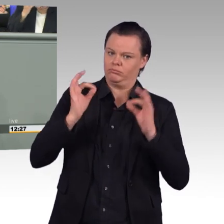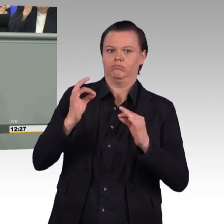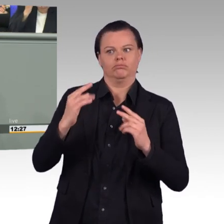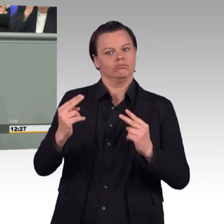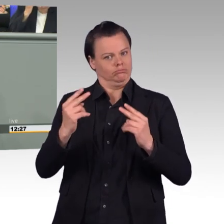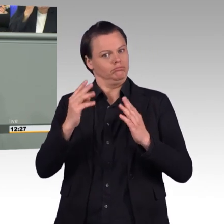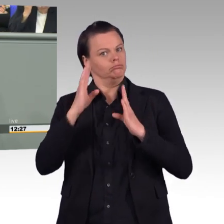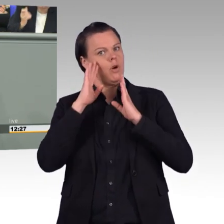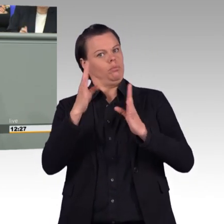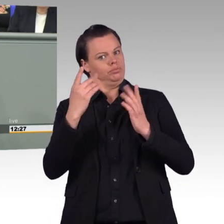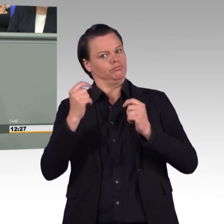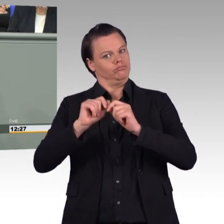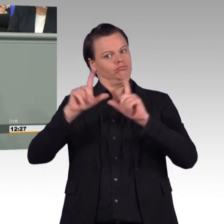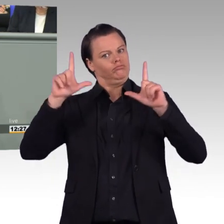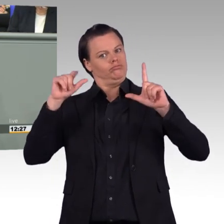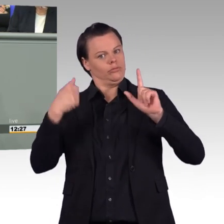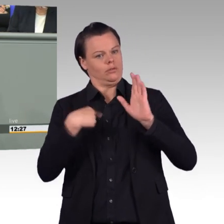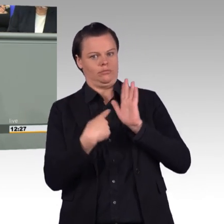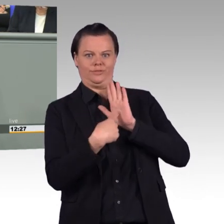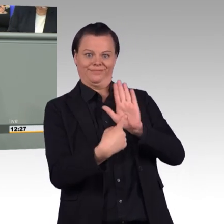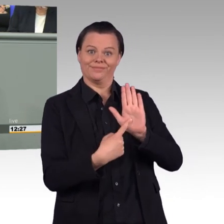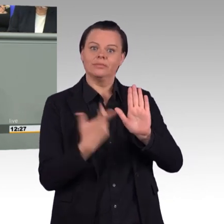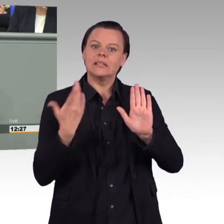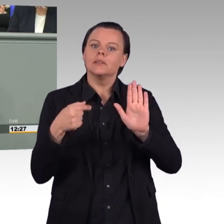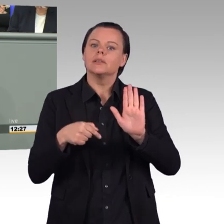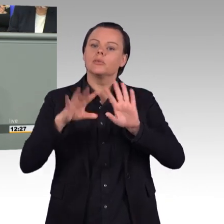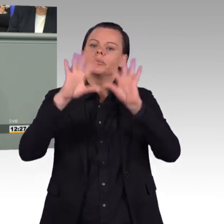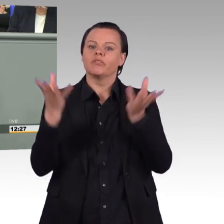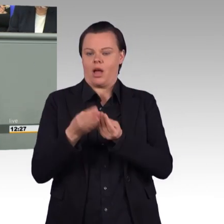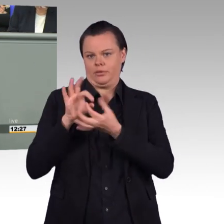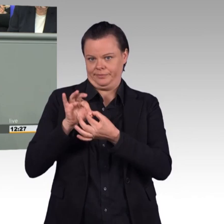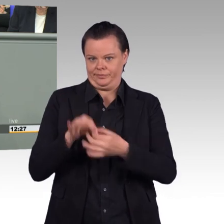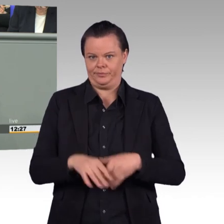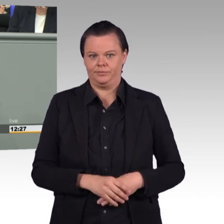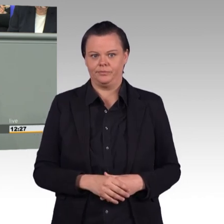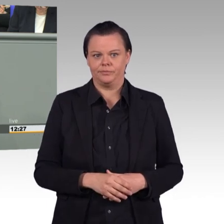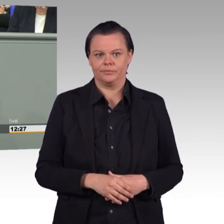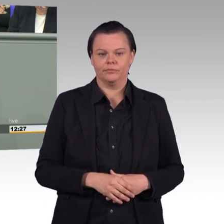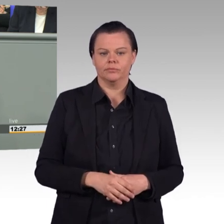dass die 185.000 Frauen und Männer, die ihren Dienst in unseren Streitkräften leisten,